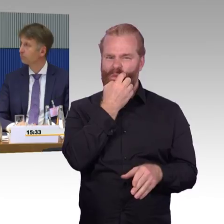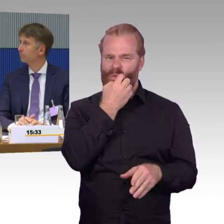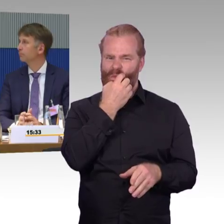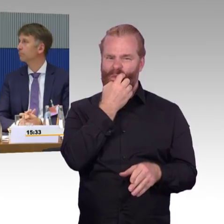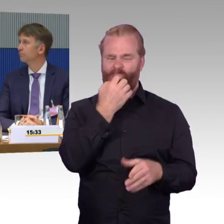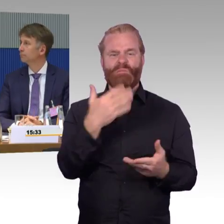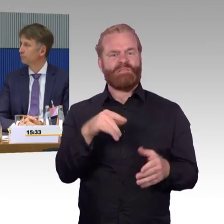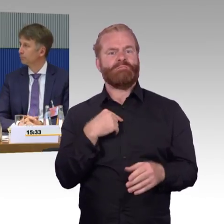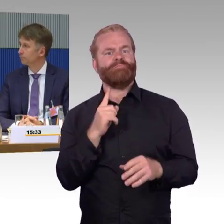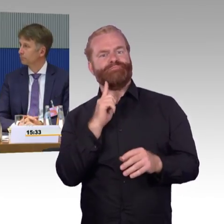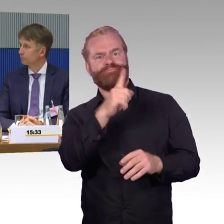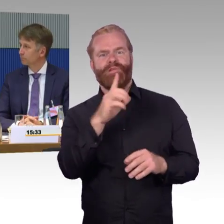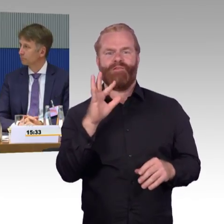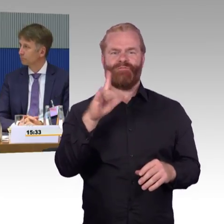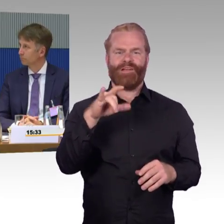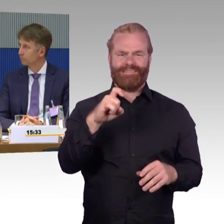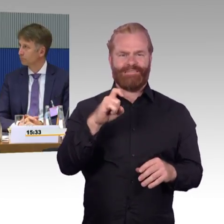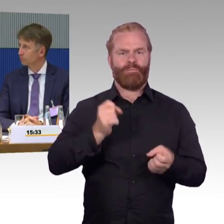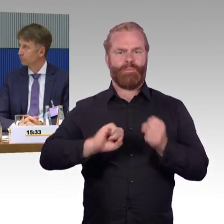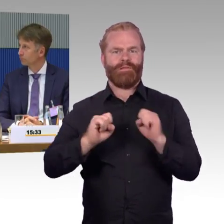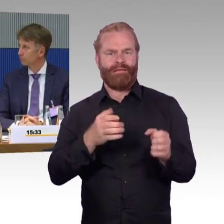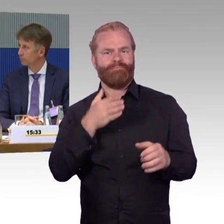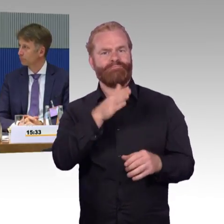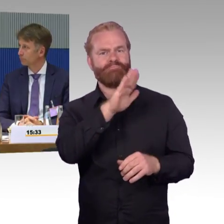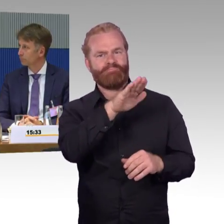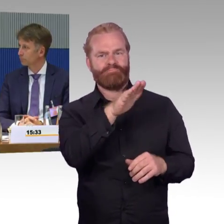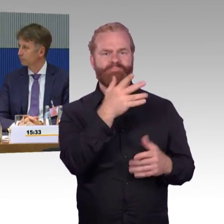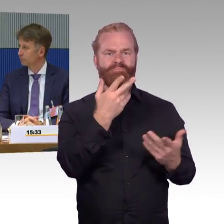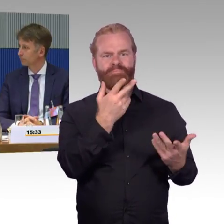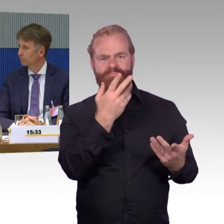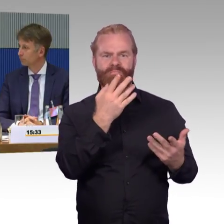und wir haben eben keine anderen barrierefreien Wägen, also dass eben es gar nicht möglich ist,